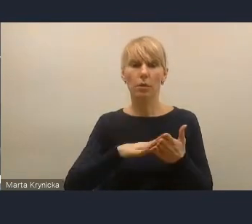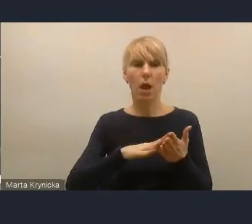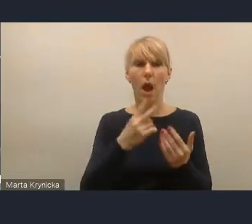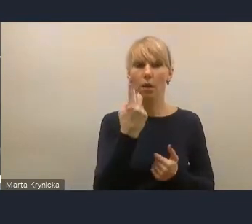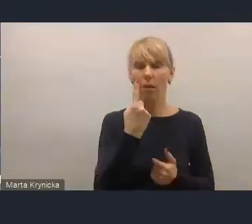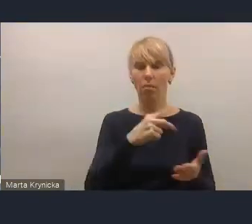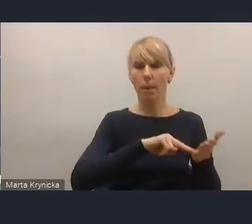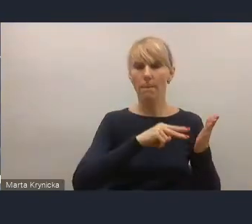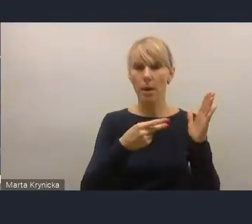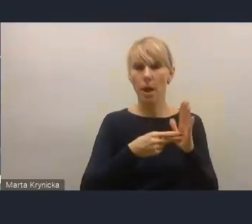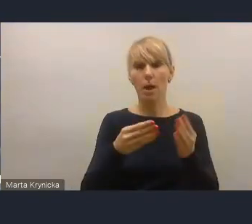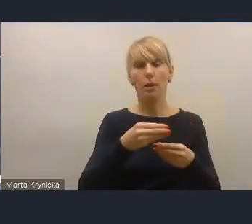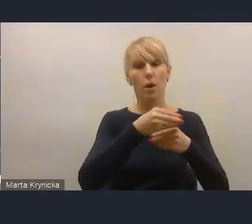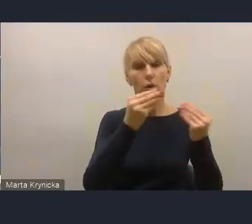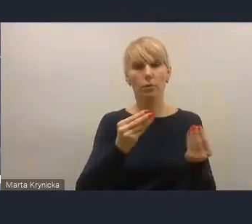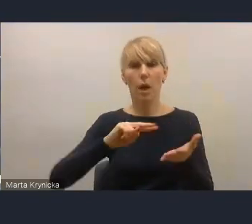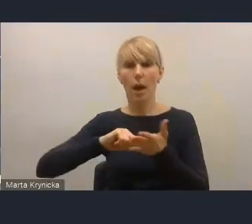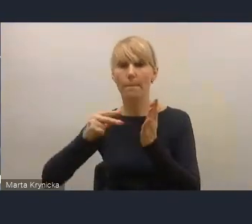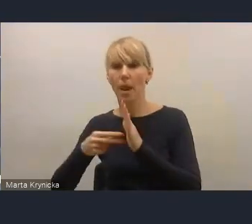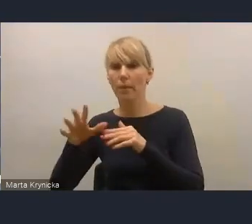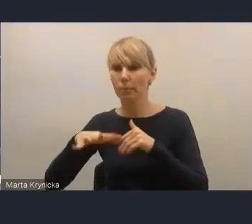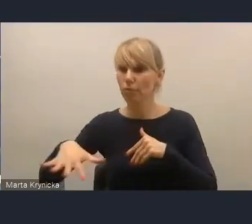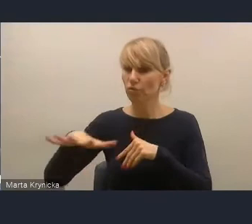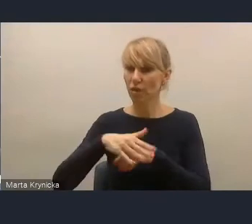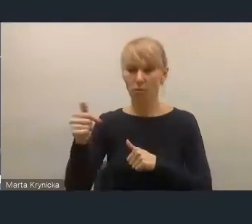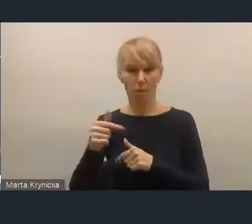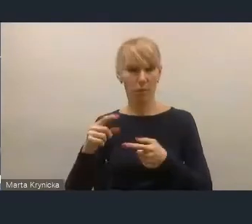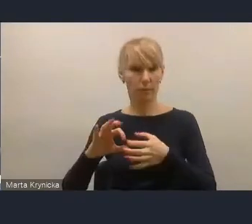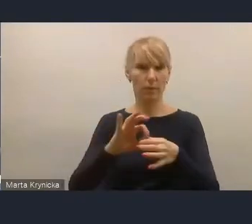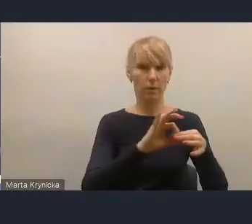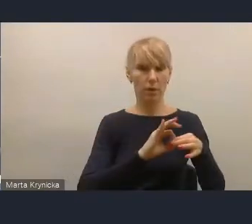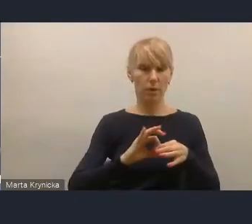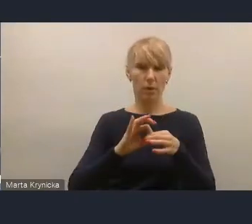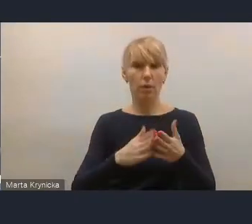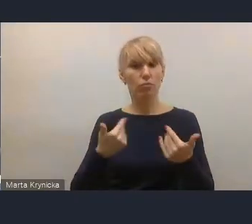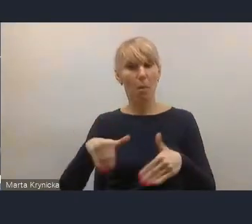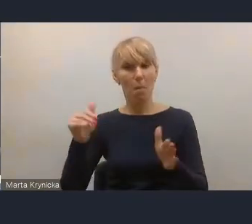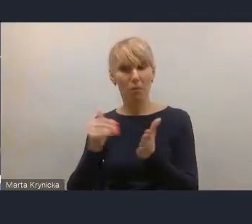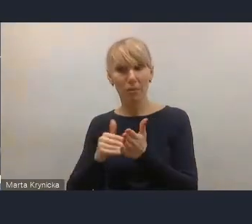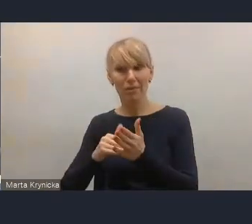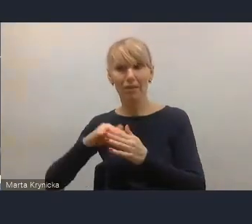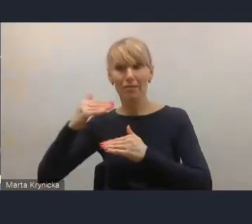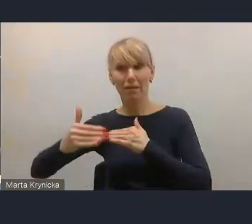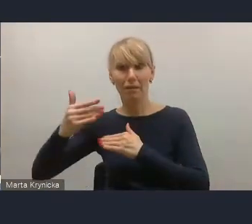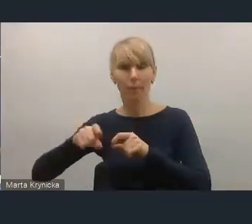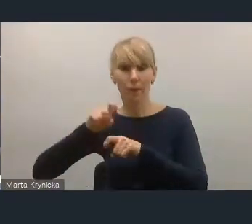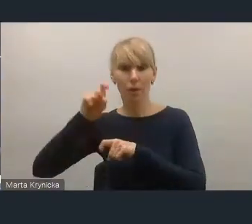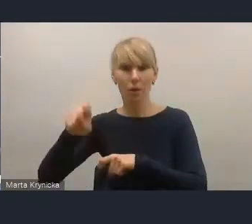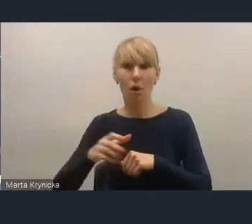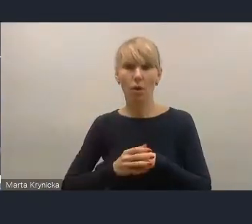czyli planem rozwoju, a planem przestrzennym, został już wykonany. Potrzebny jest drugi. Brakuje go w tej nowelizacji,